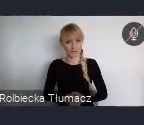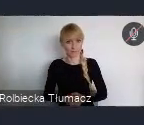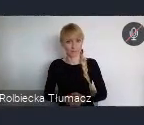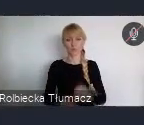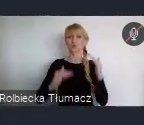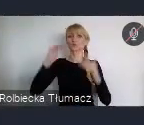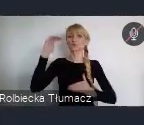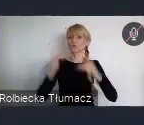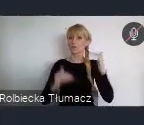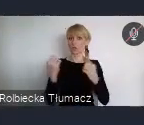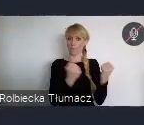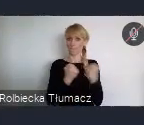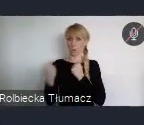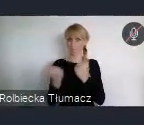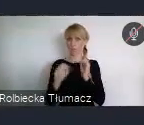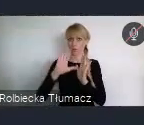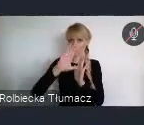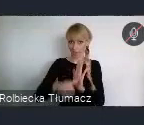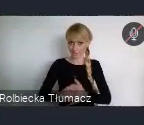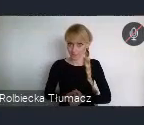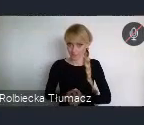i również Dostępne mieszkalnictwo.